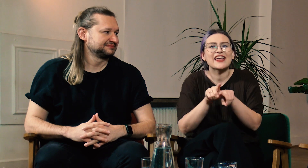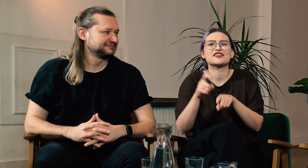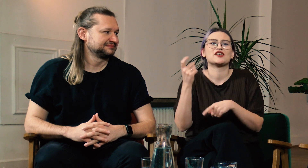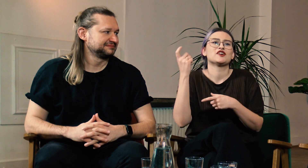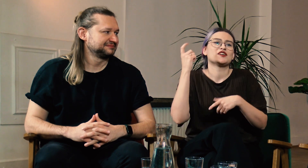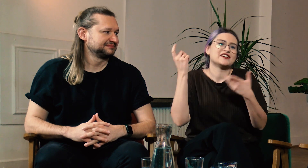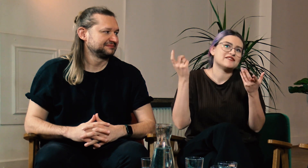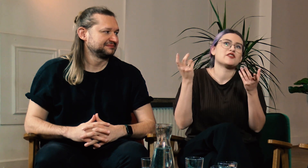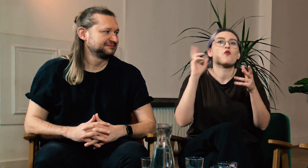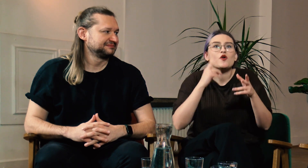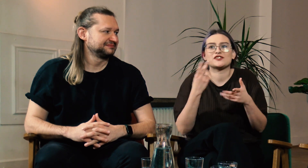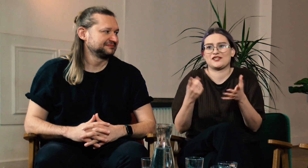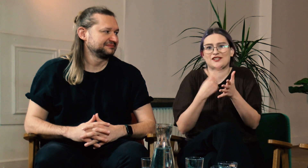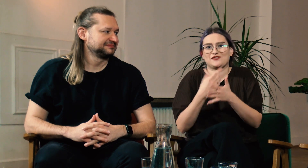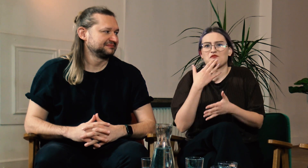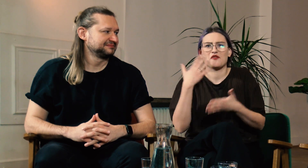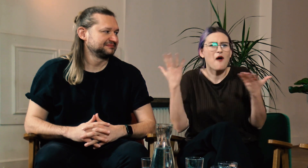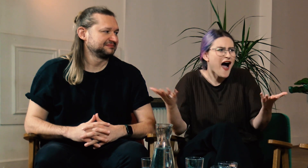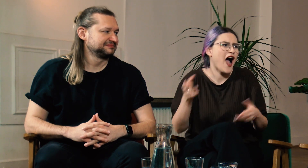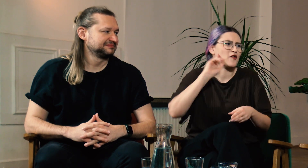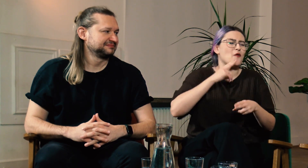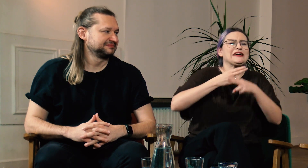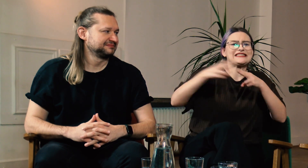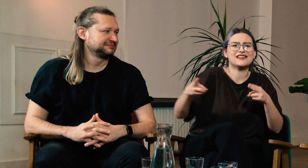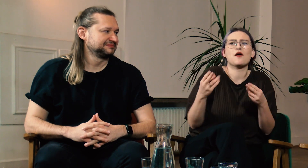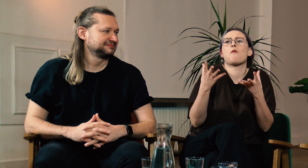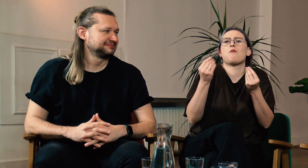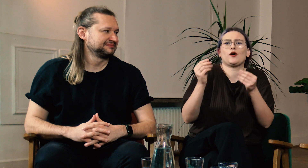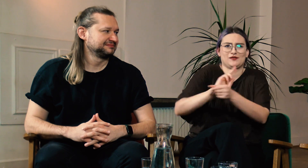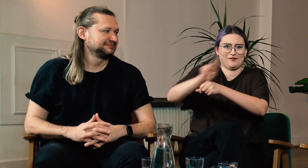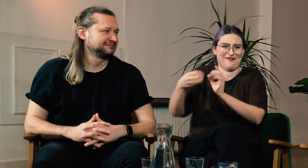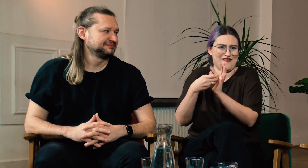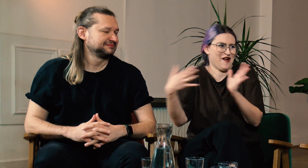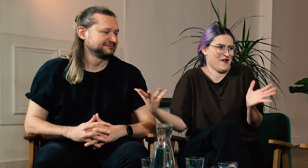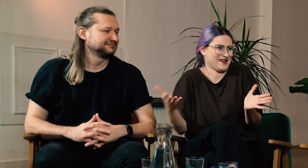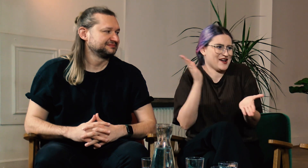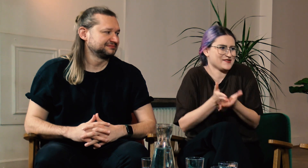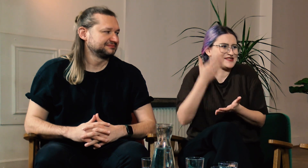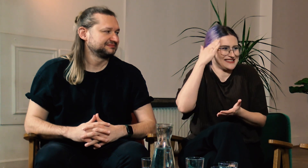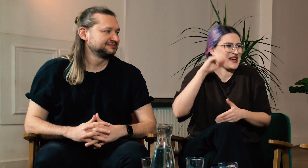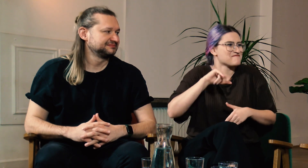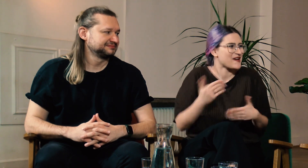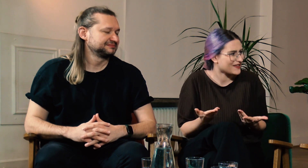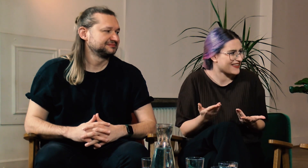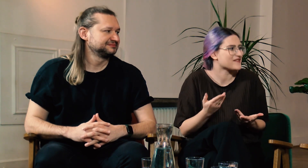Albo słyszę od Głuchych: “Kulturowo Głusi znają PJM to po co mają studiować filologię?”